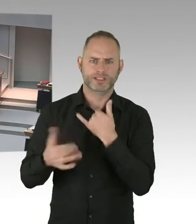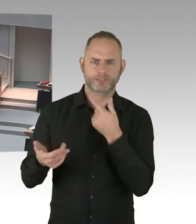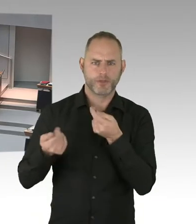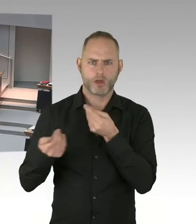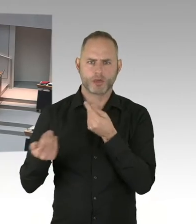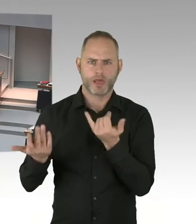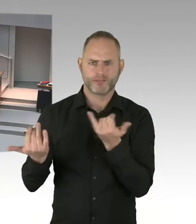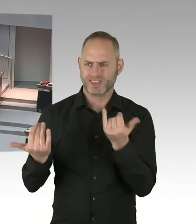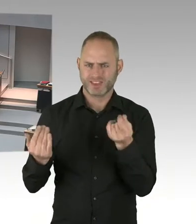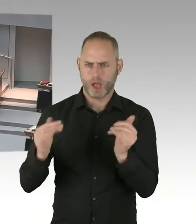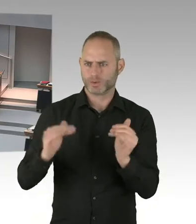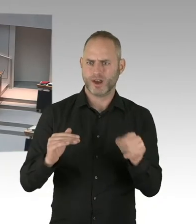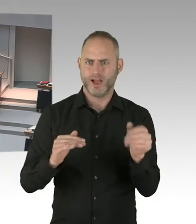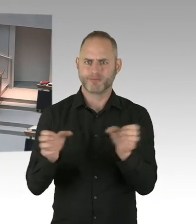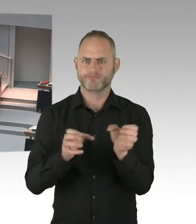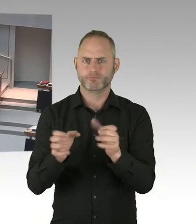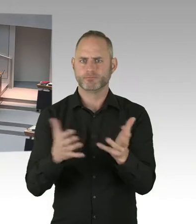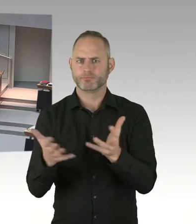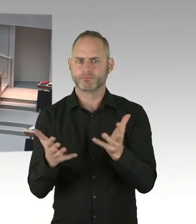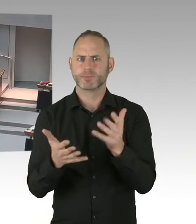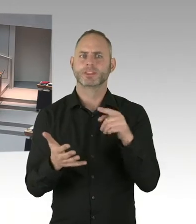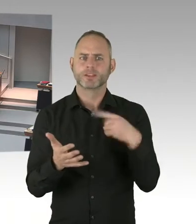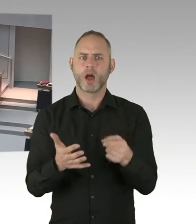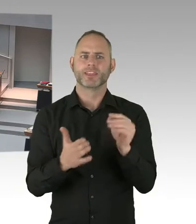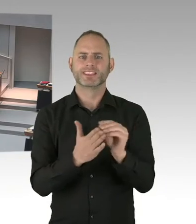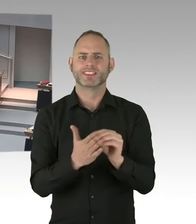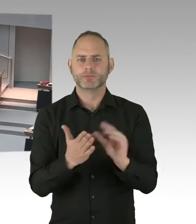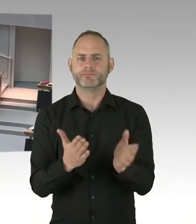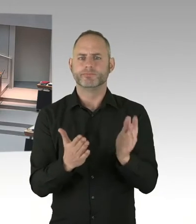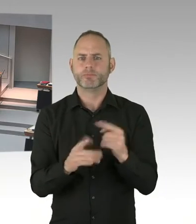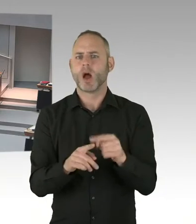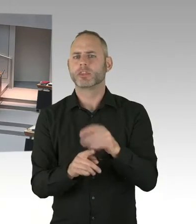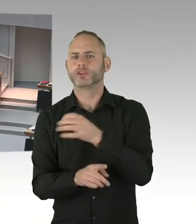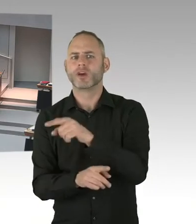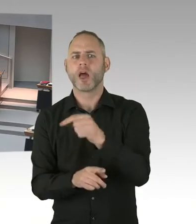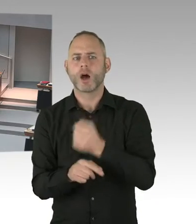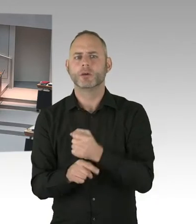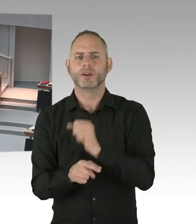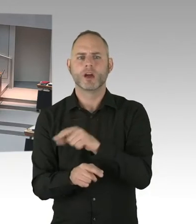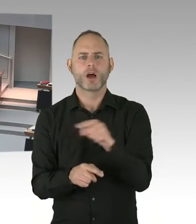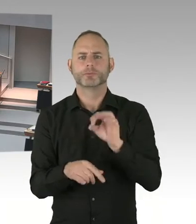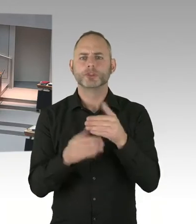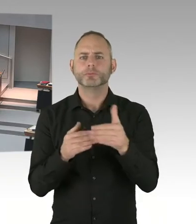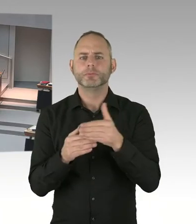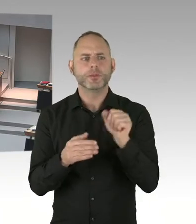Deswegen frage ich Sie, welche Vorsorge haben Sie dem Entwurf eines Doppel-, eines Nachtragshaushaltes getroffen?